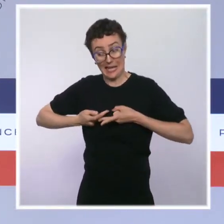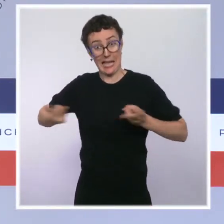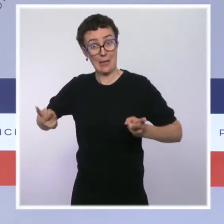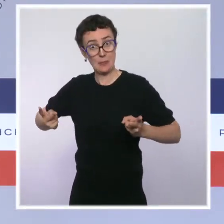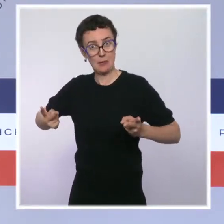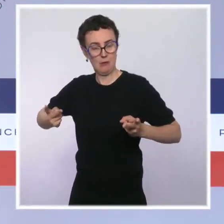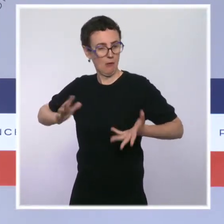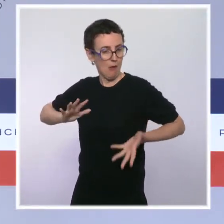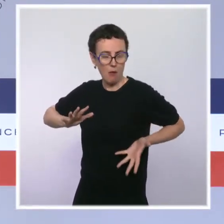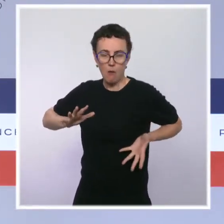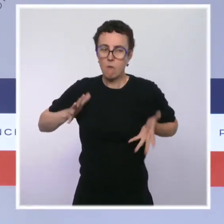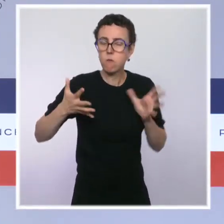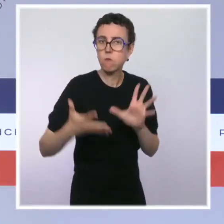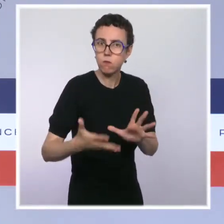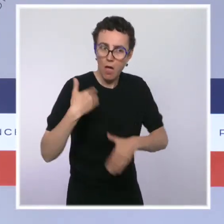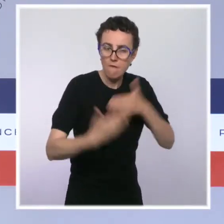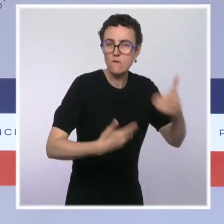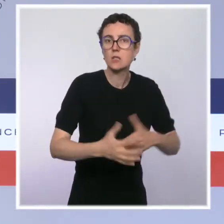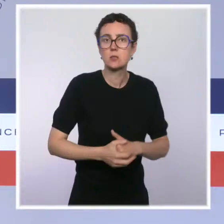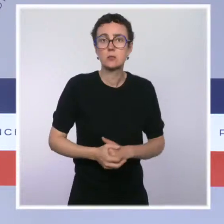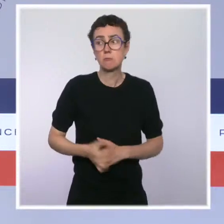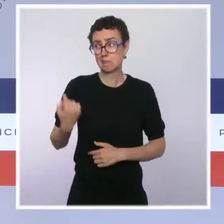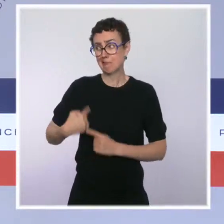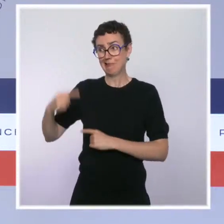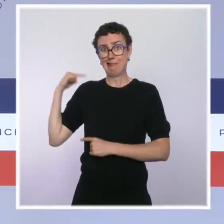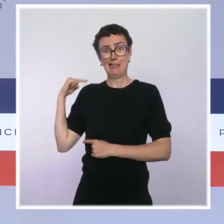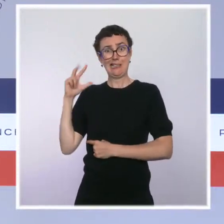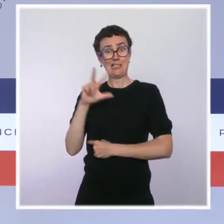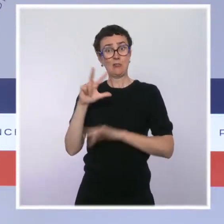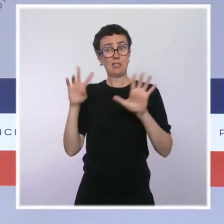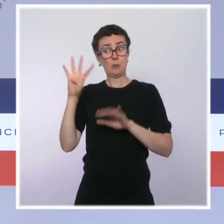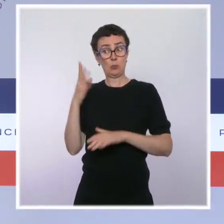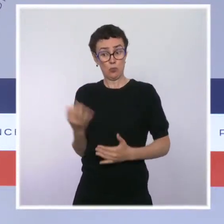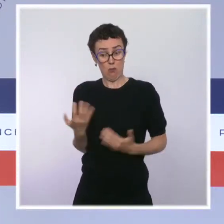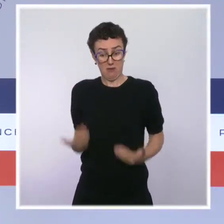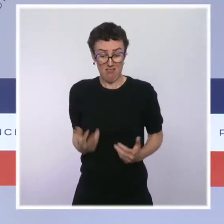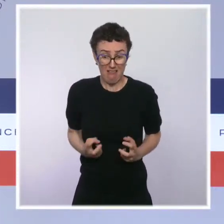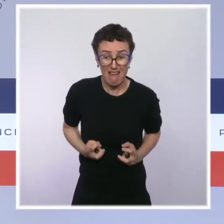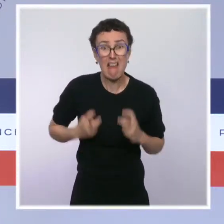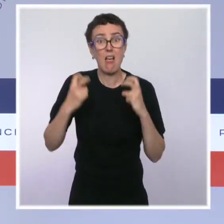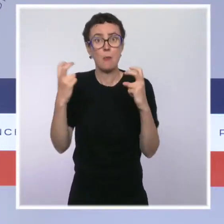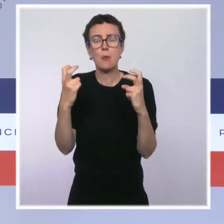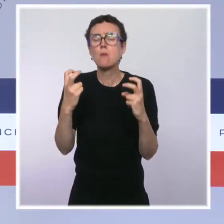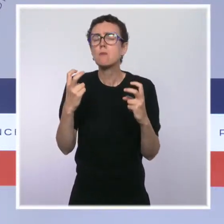près de 90 % aujourd'hui et nous nous attendons en réalité à ce que ce soit un peu plus parce que certains soignants n'avaient pas